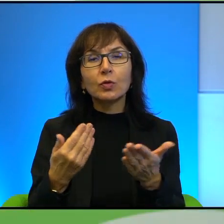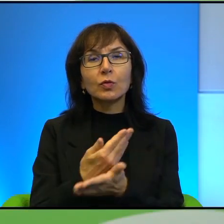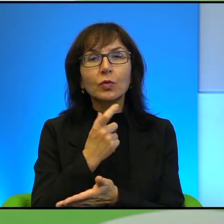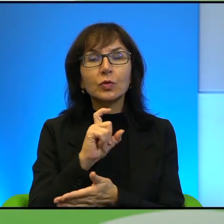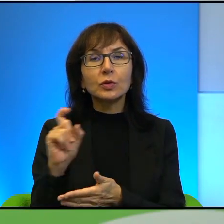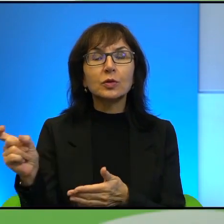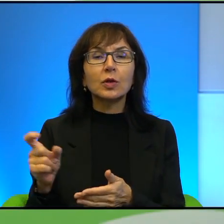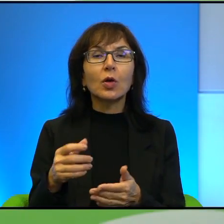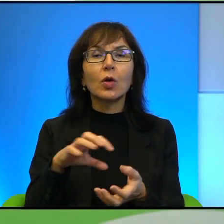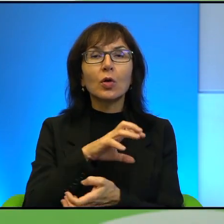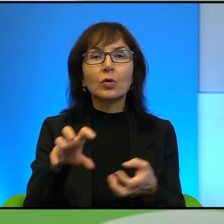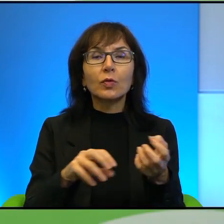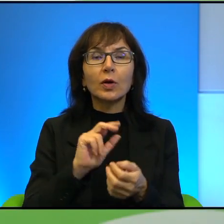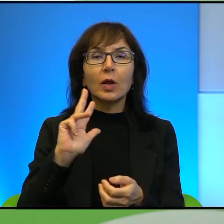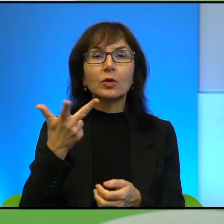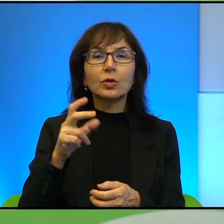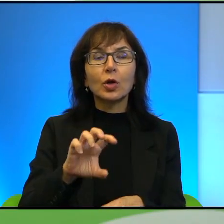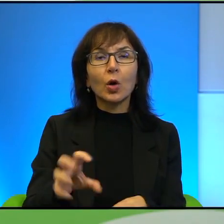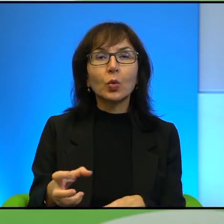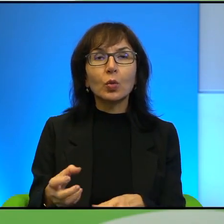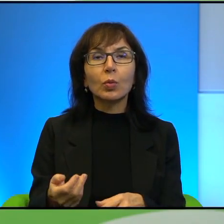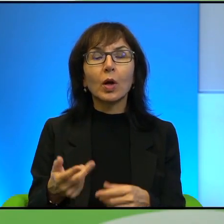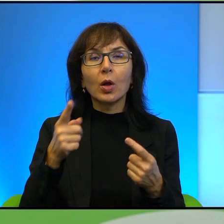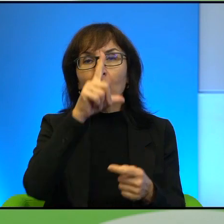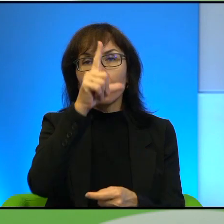Trzecia grupa to są ludzie, młodzi ludzie, którzy są,